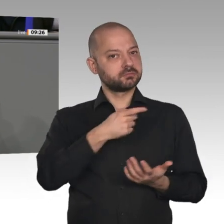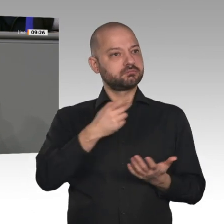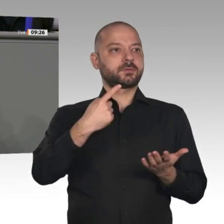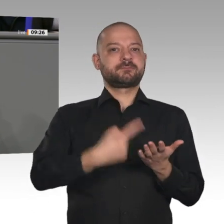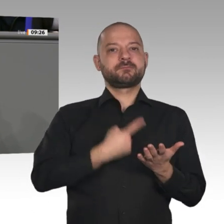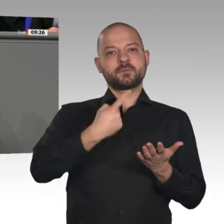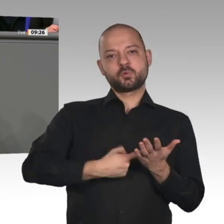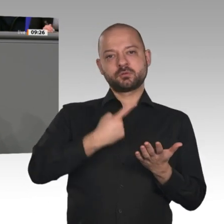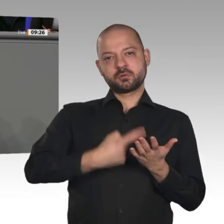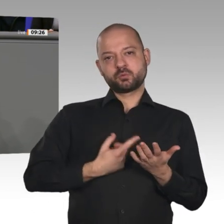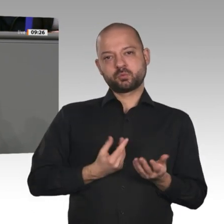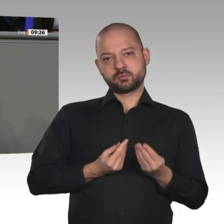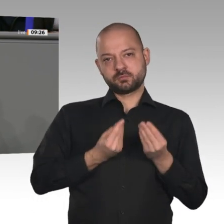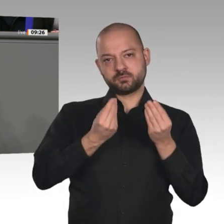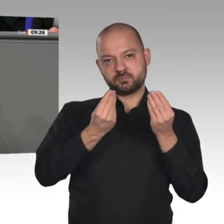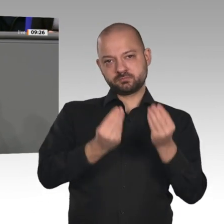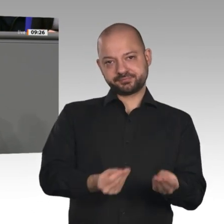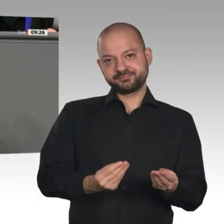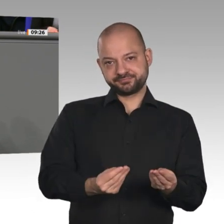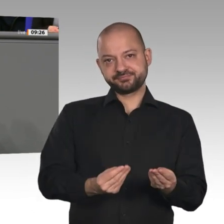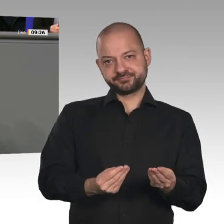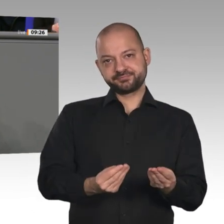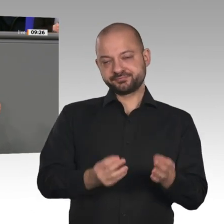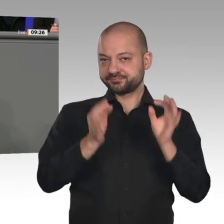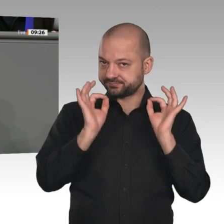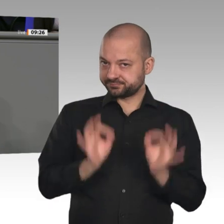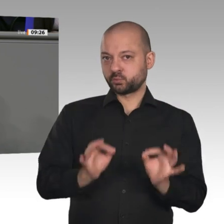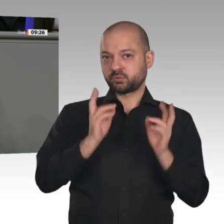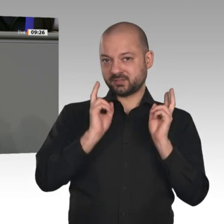eine Unternehmensteuerreform, die andere Länder wie die USA, Großbritannien,